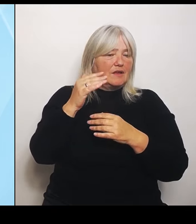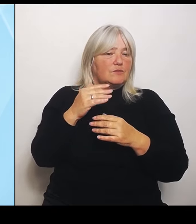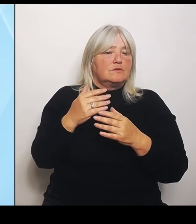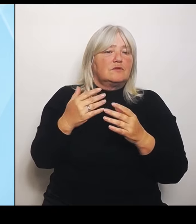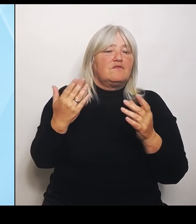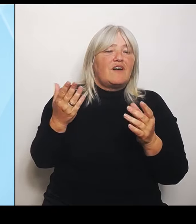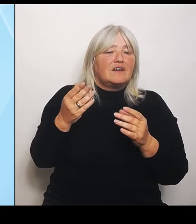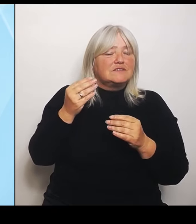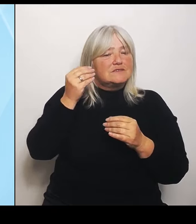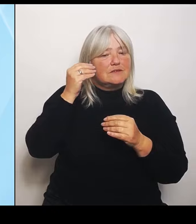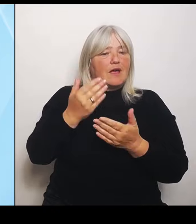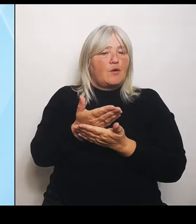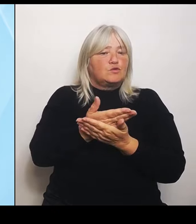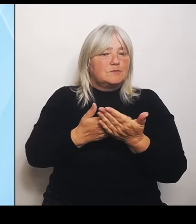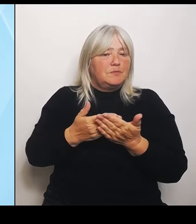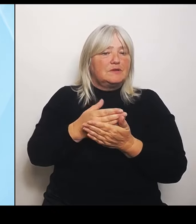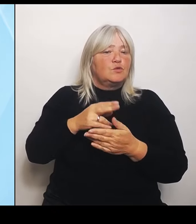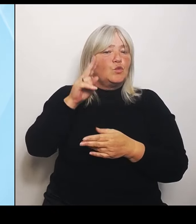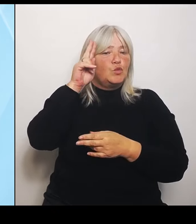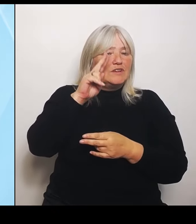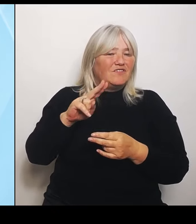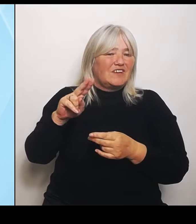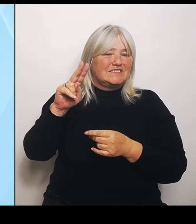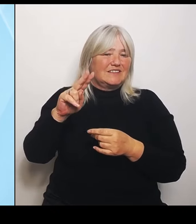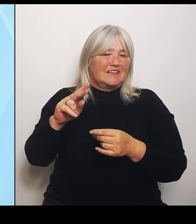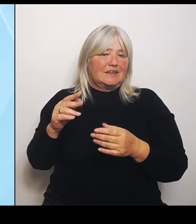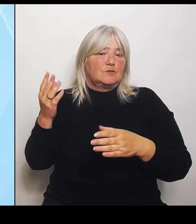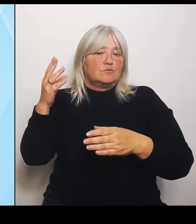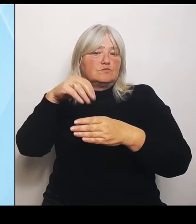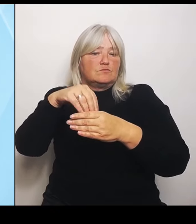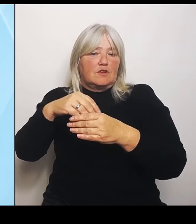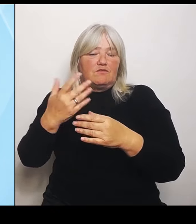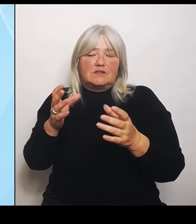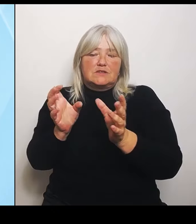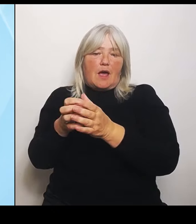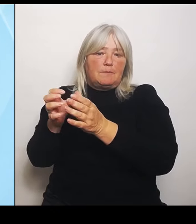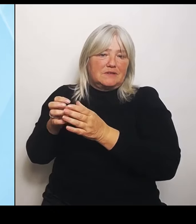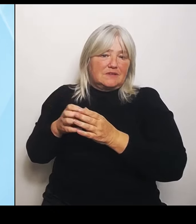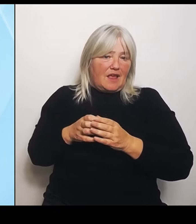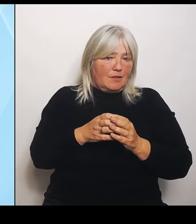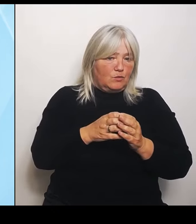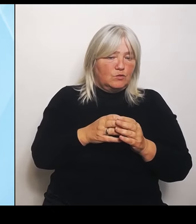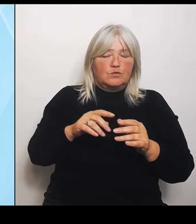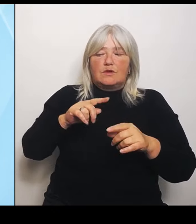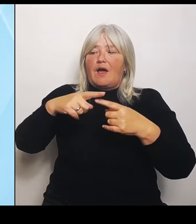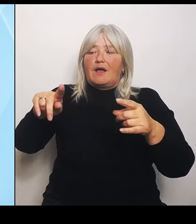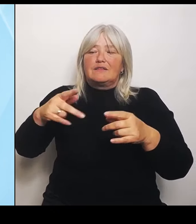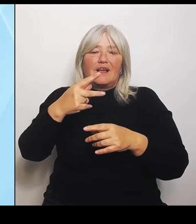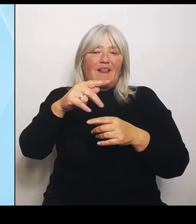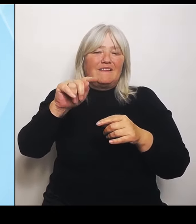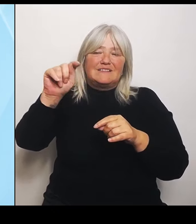wie kann man dort sich vielleicht noch besser absprechen und noch besser aufeinander abstimmen? Aber wenn es darum geht, eine Klinik